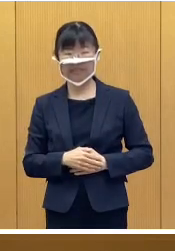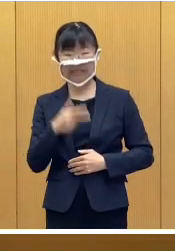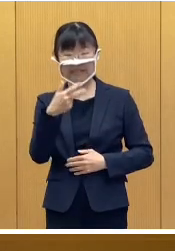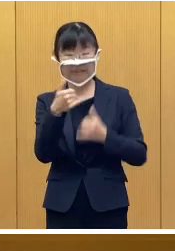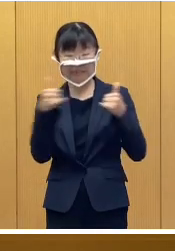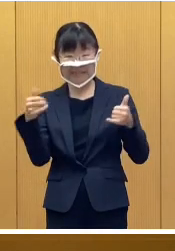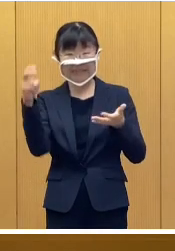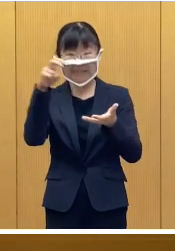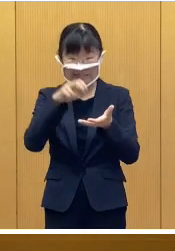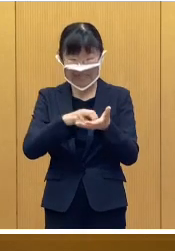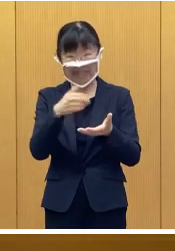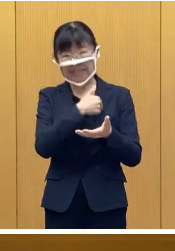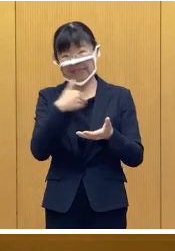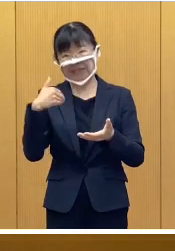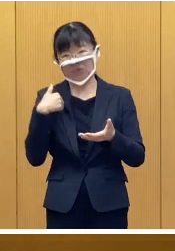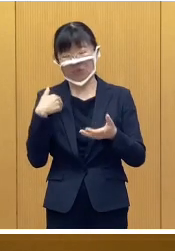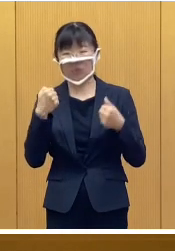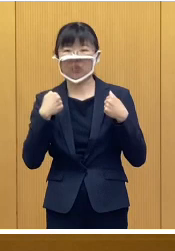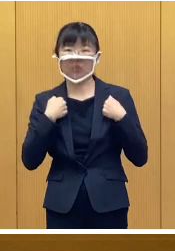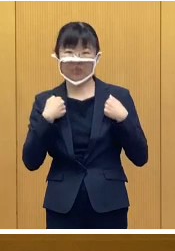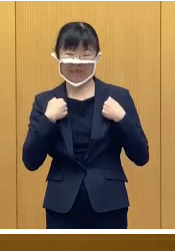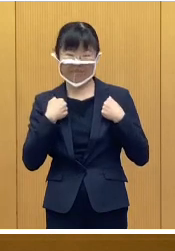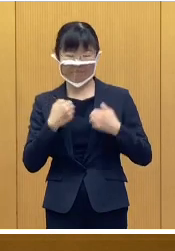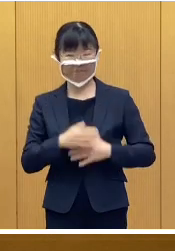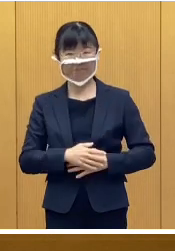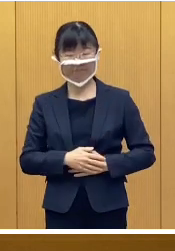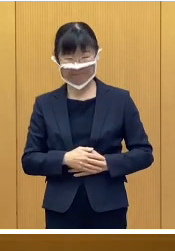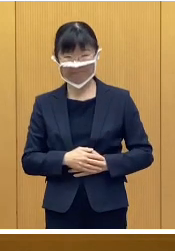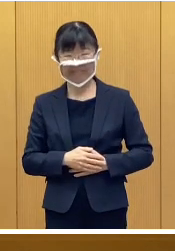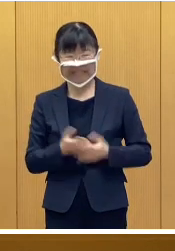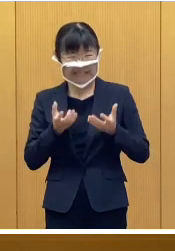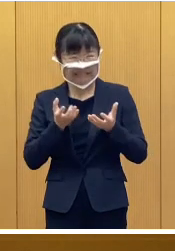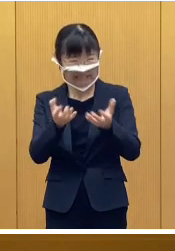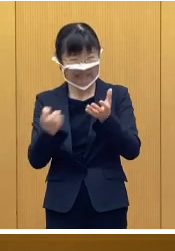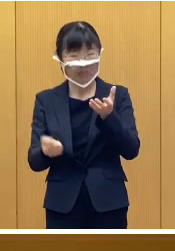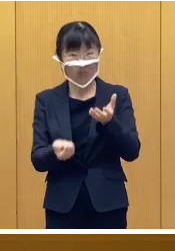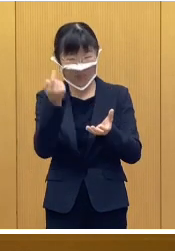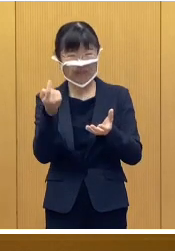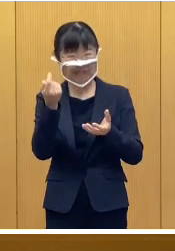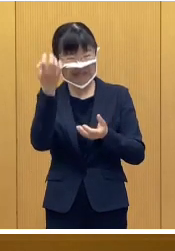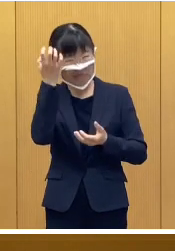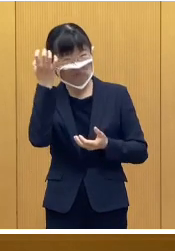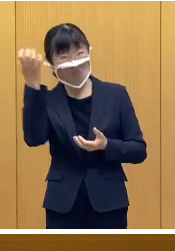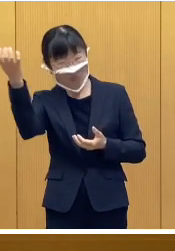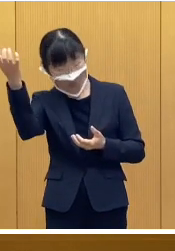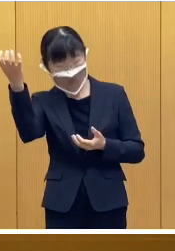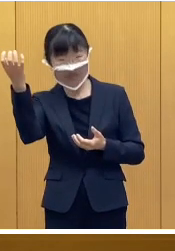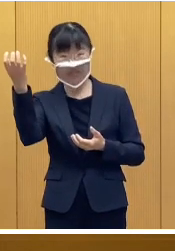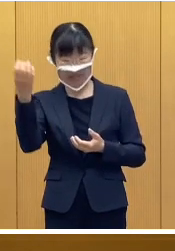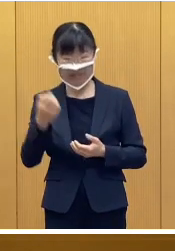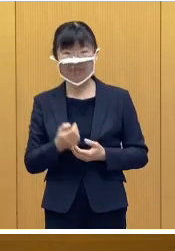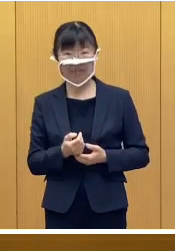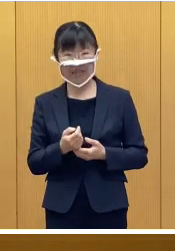市民参加型の訓練ということで 地震による災害を想定いたしまして